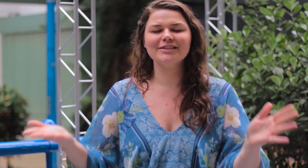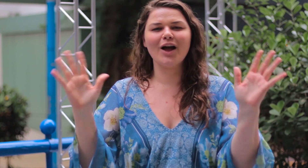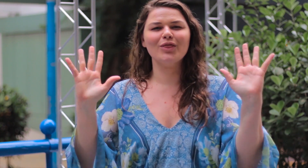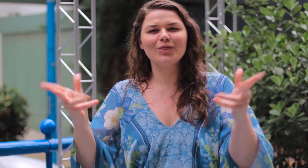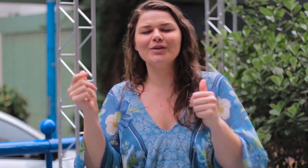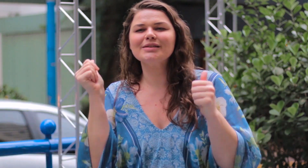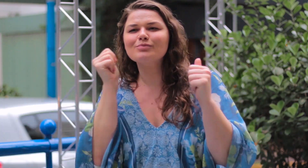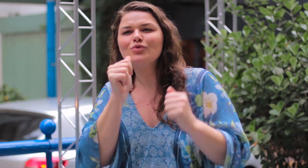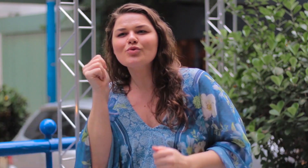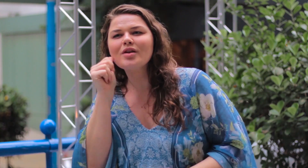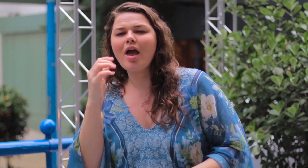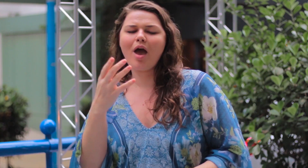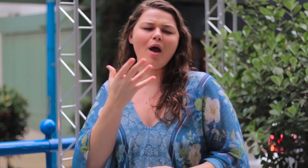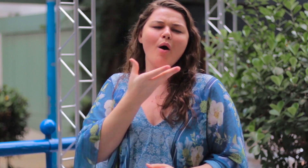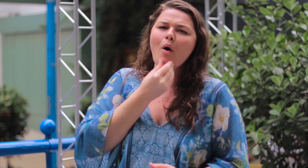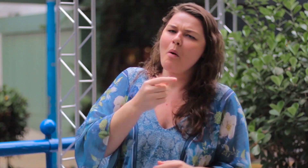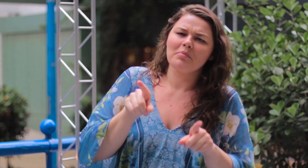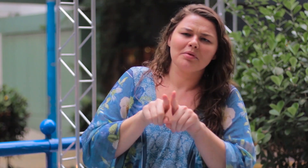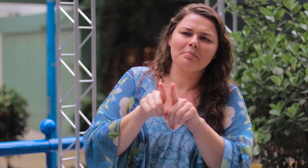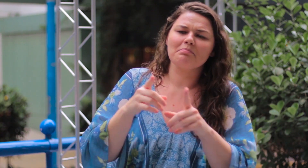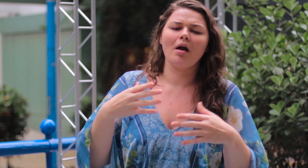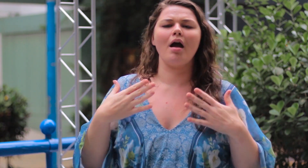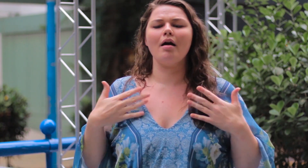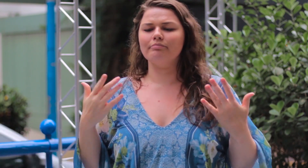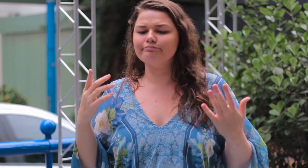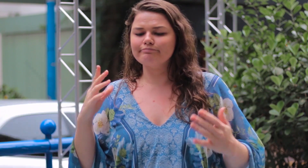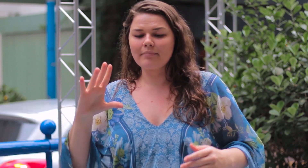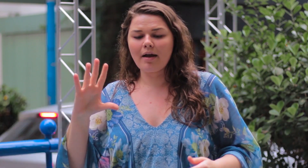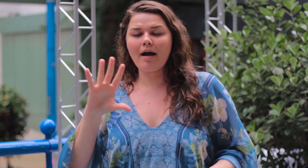mulheres e homens para que se sintam bem e felizes,